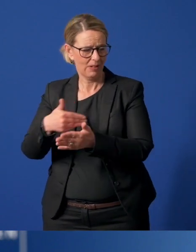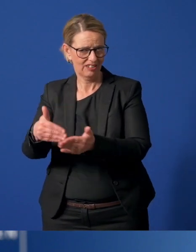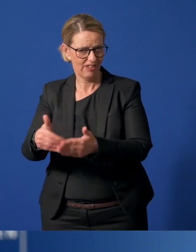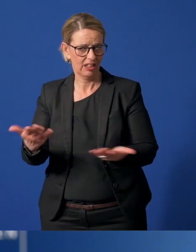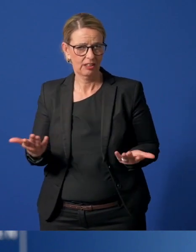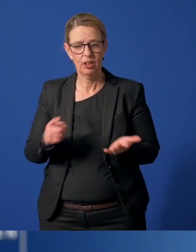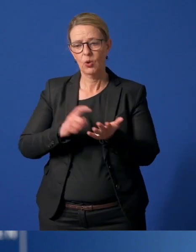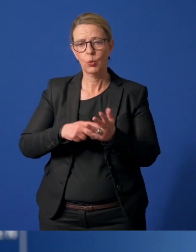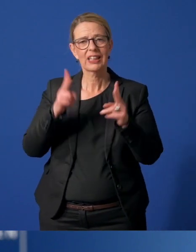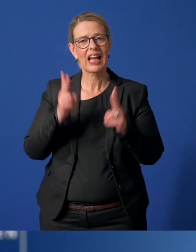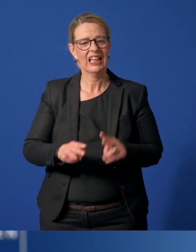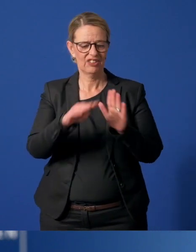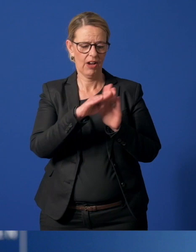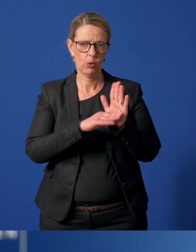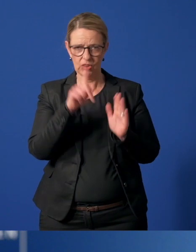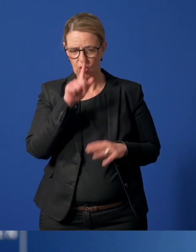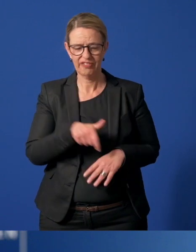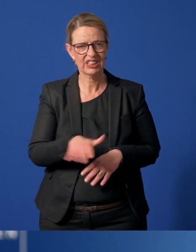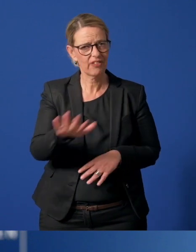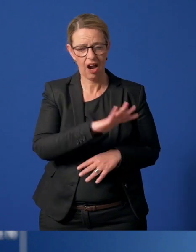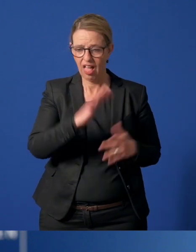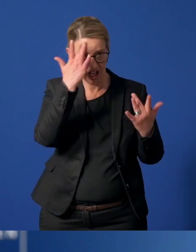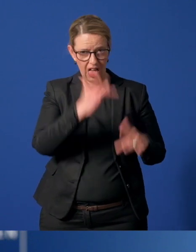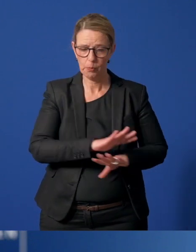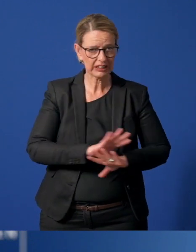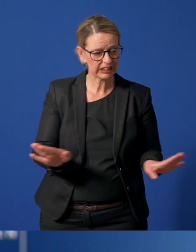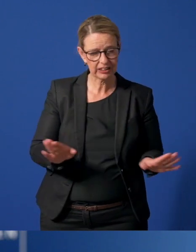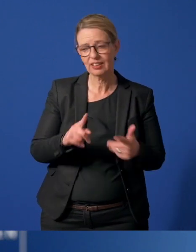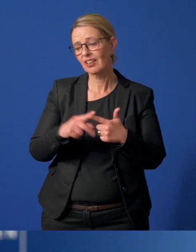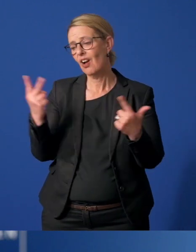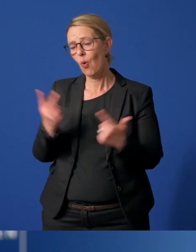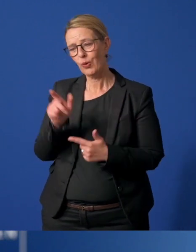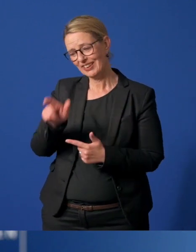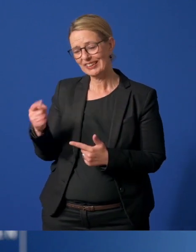Weil die Rechtsverordnung des Landes Nordrhein-Westfalen es nicht zulässt oder weil sie zur Risikogruppe